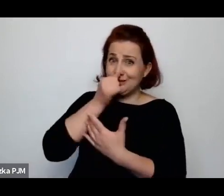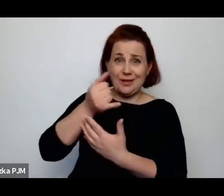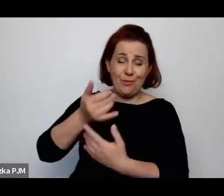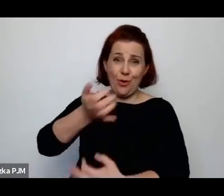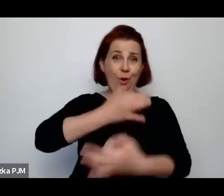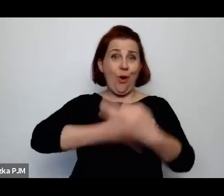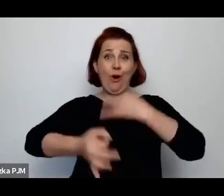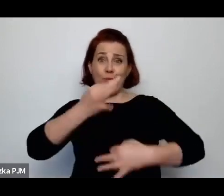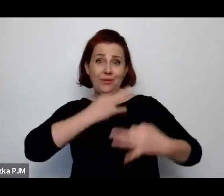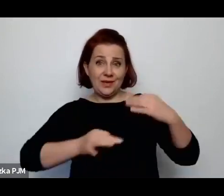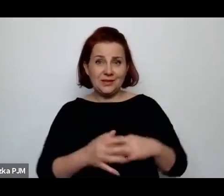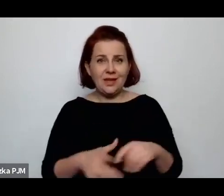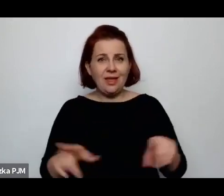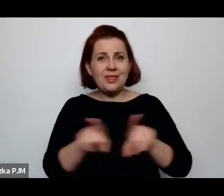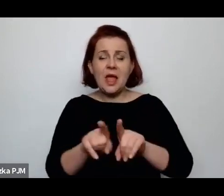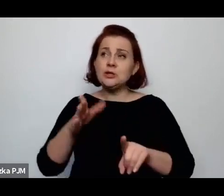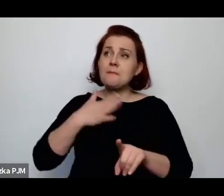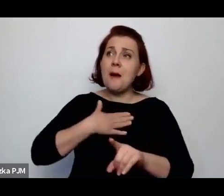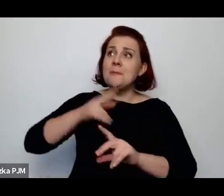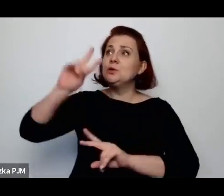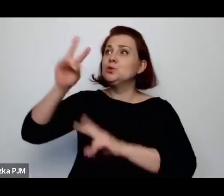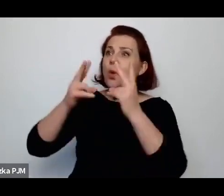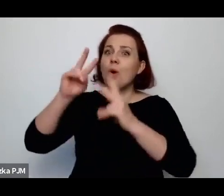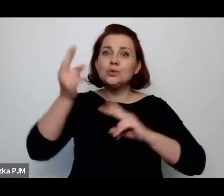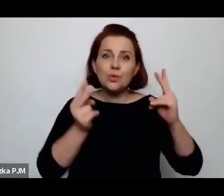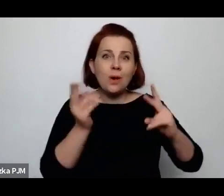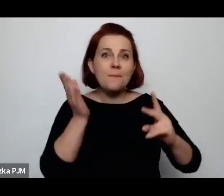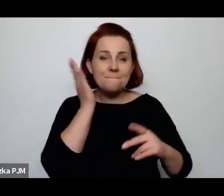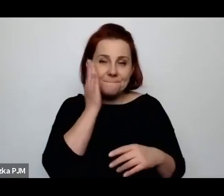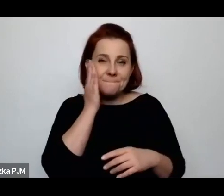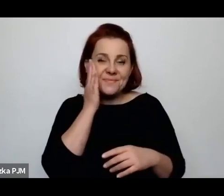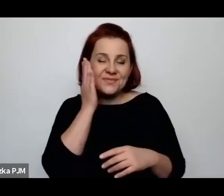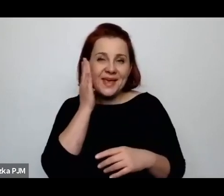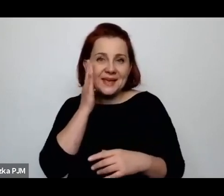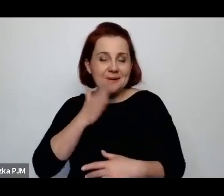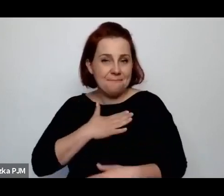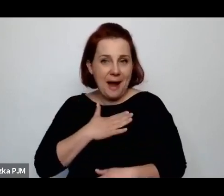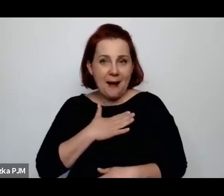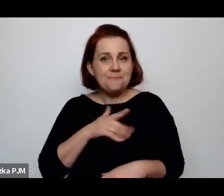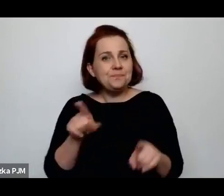i też mamy jakieś źródła na których możemy się opierać i też mamy świadomość tego, że